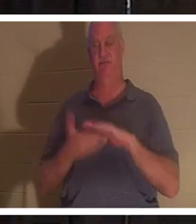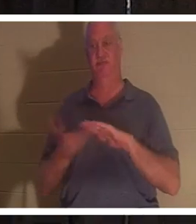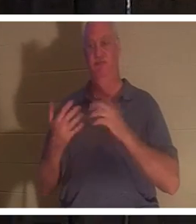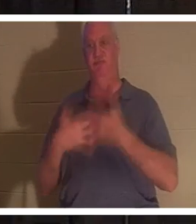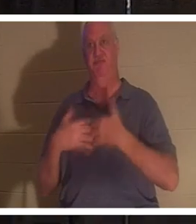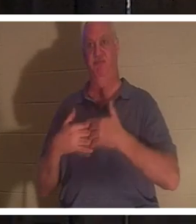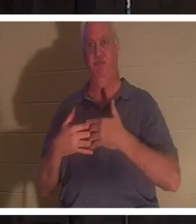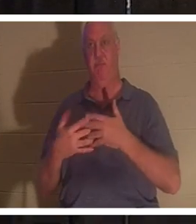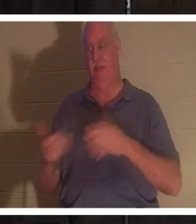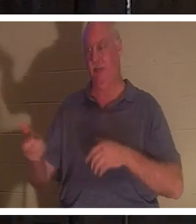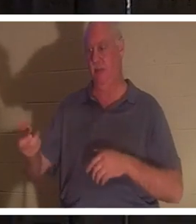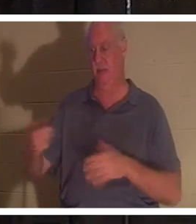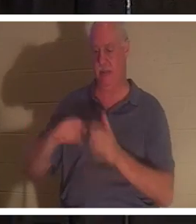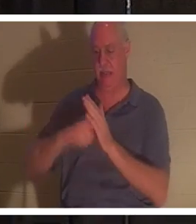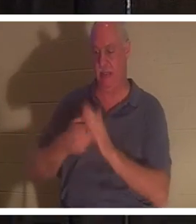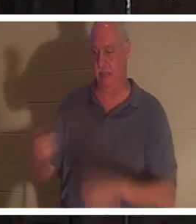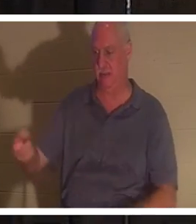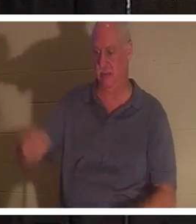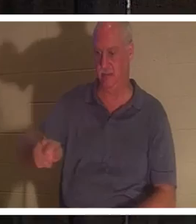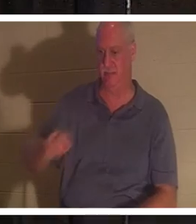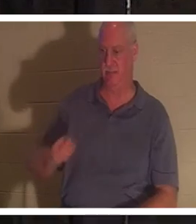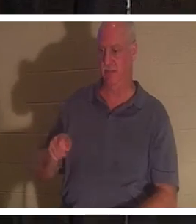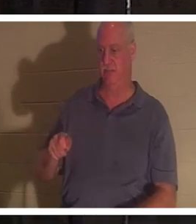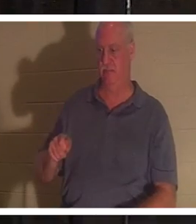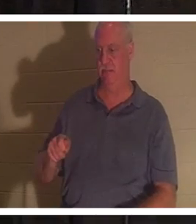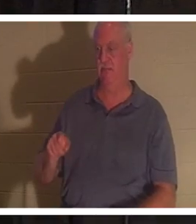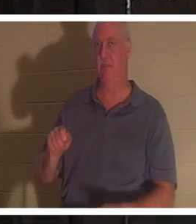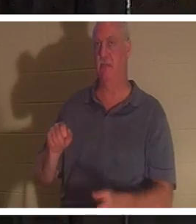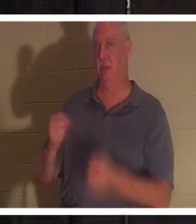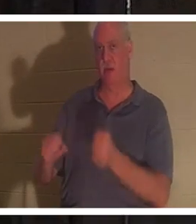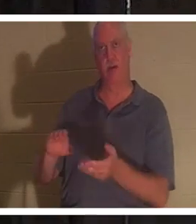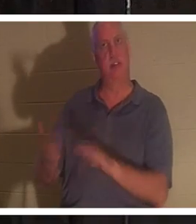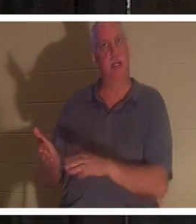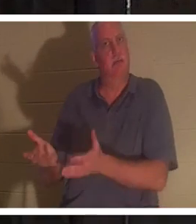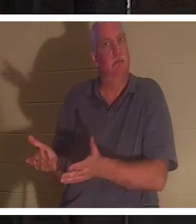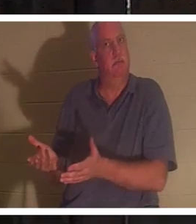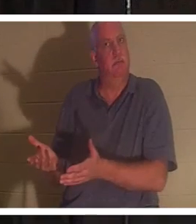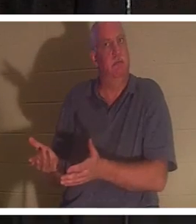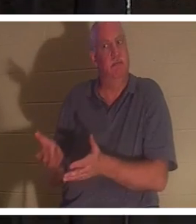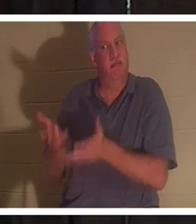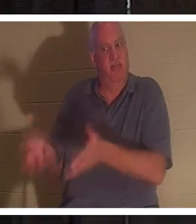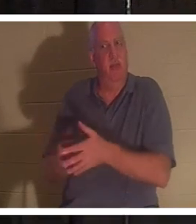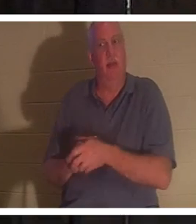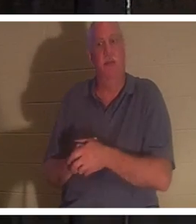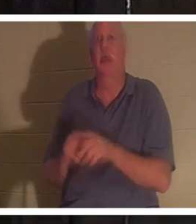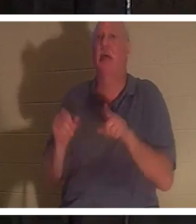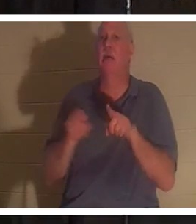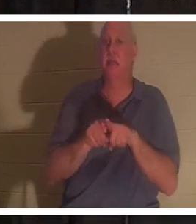ключи и выхожу из машины, она мертва как гвоздь. Это точно так же, в конце